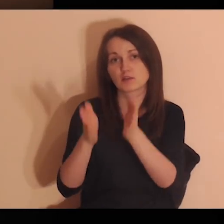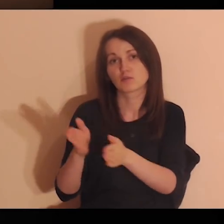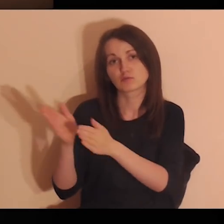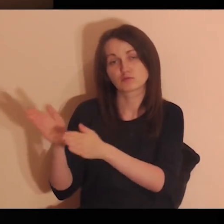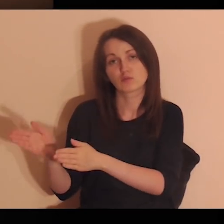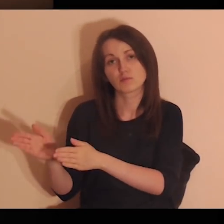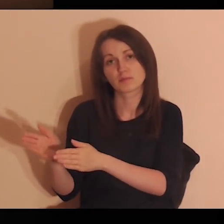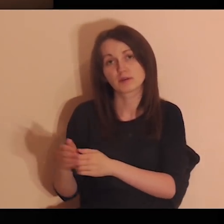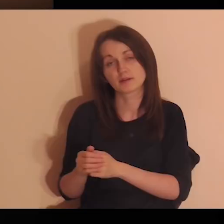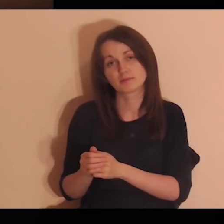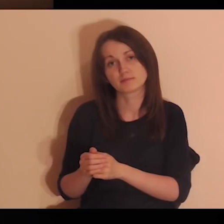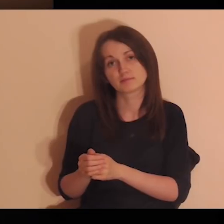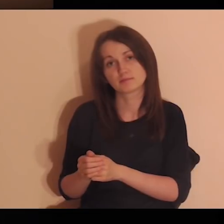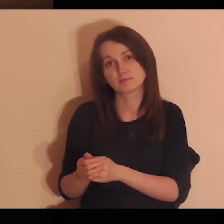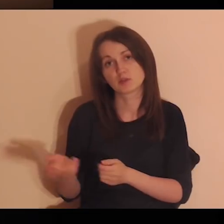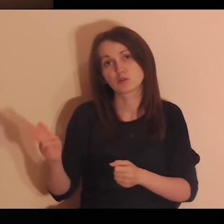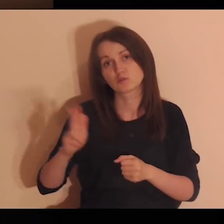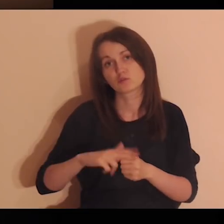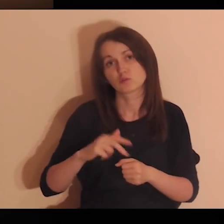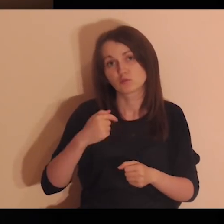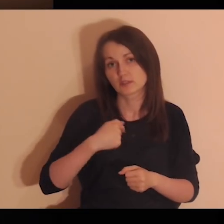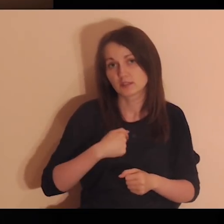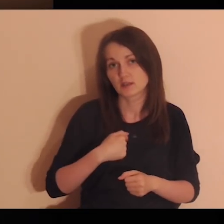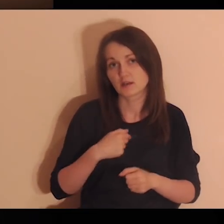Powierzam Ci, Panie, tę osobę, za którą dzisiaj ja się modlę.